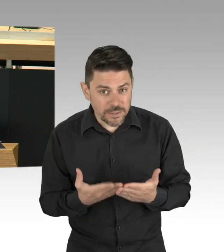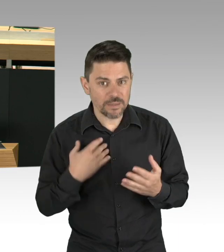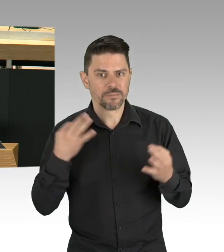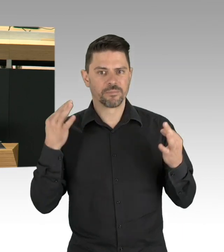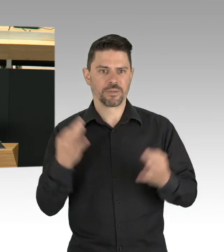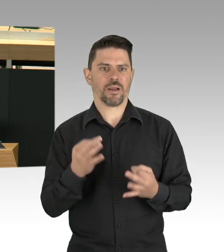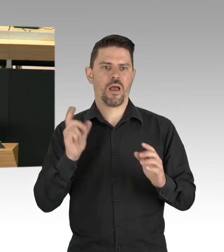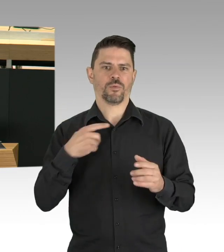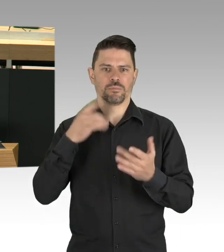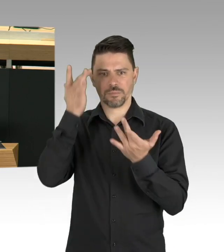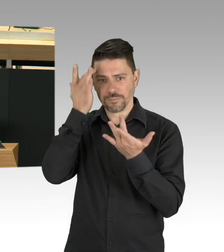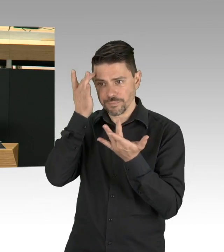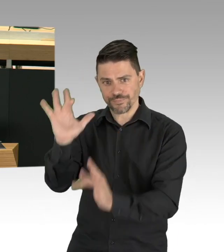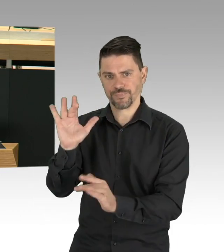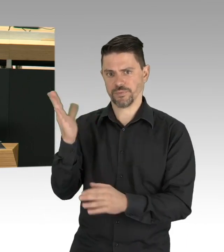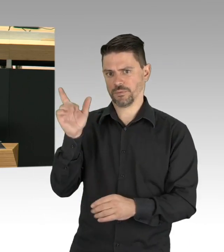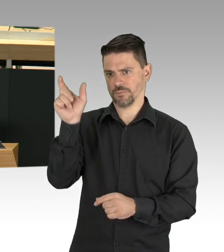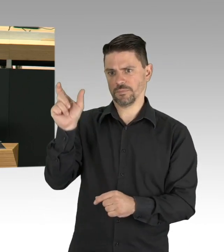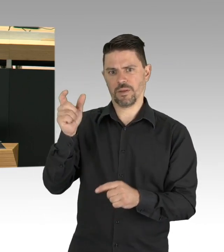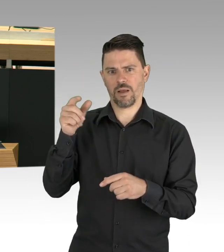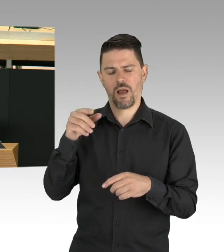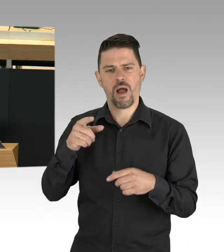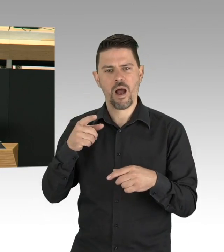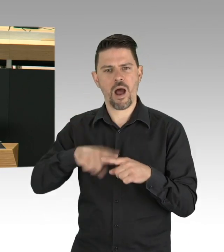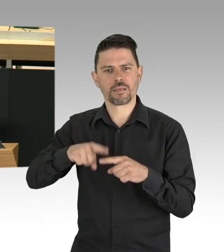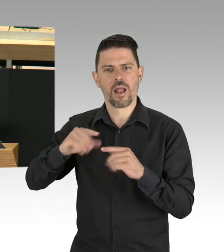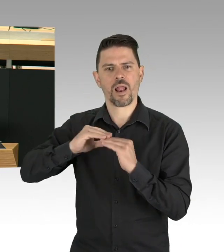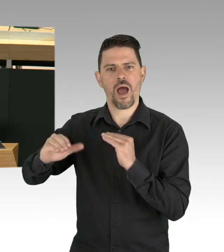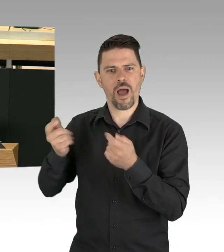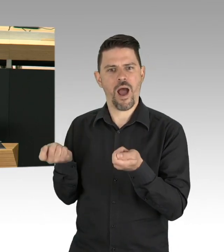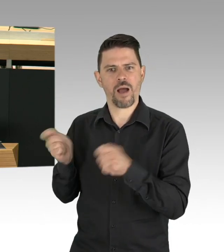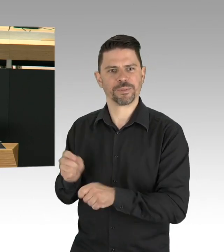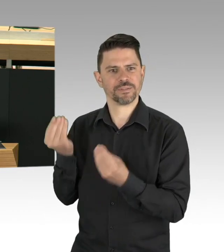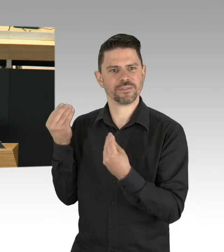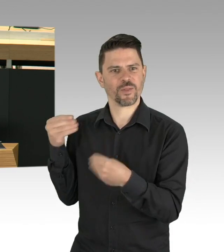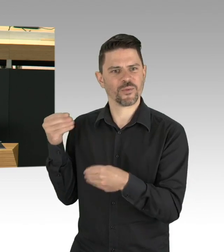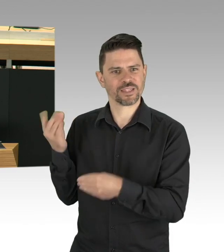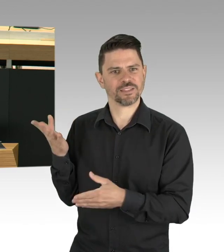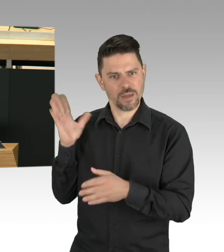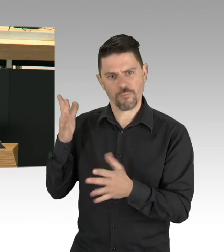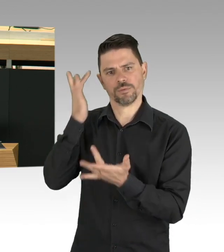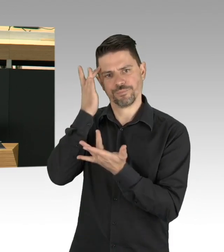bei Personal und im Gesundheitswesen und repräsentative Tests, um das Infektionsverhalten besser zu verstehen.